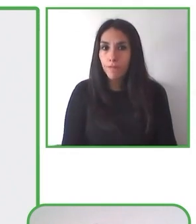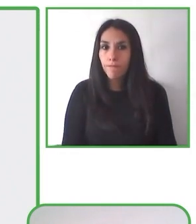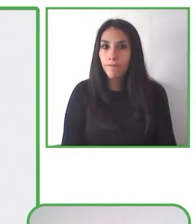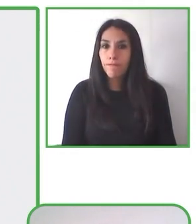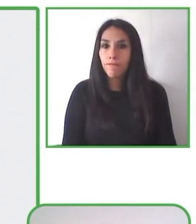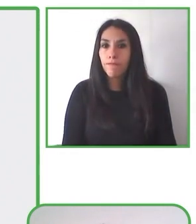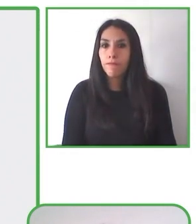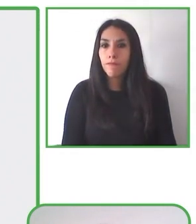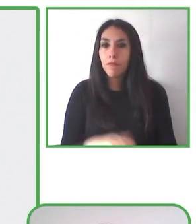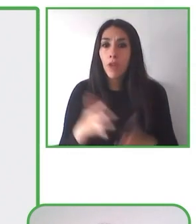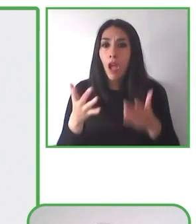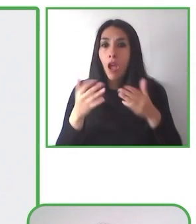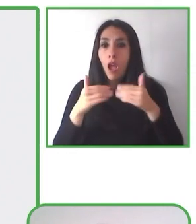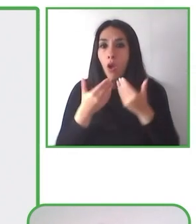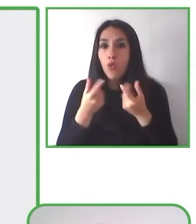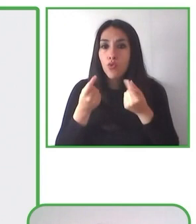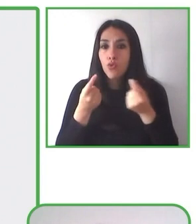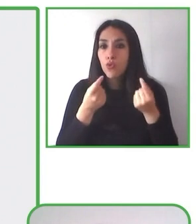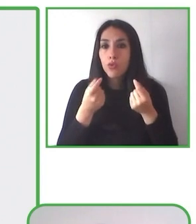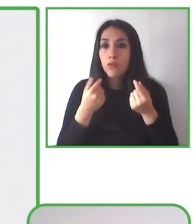especialmente con el foco que queremos mostrarles.